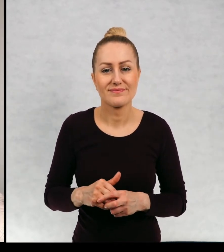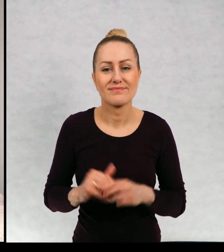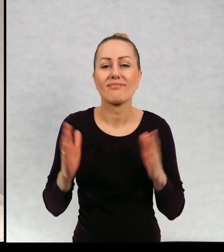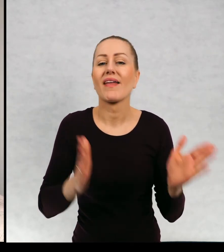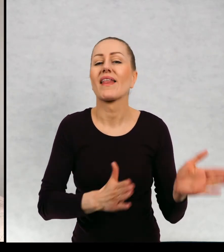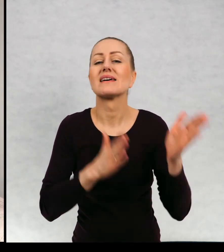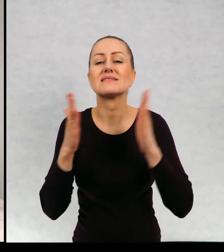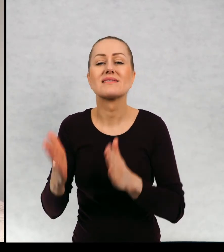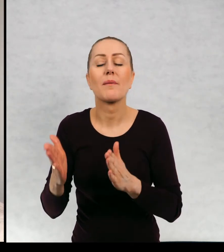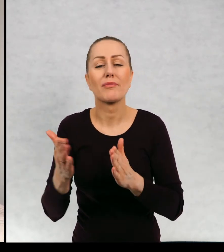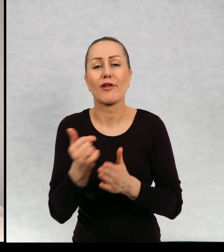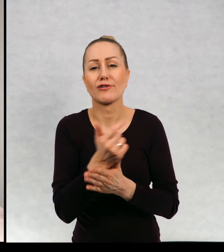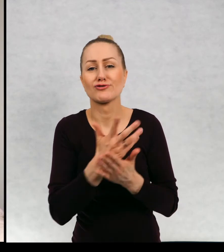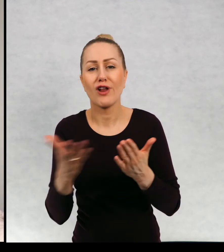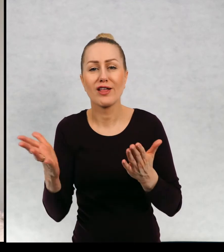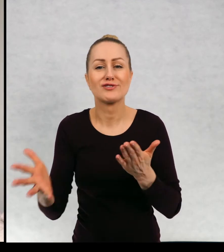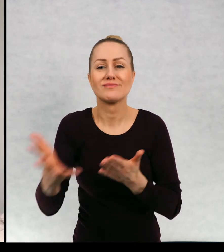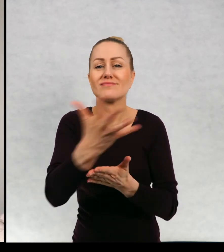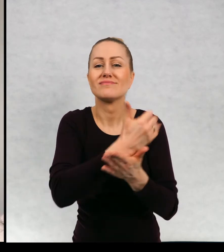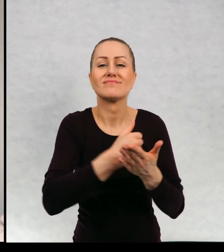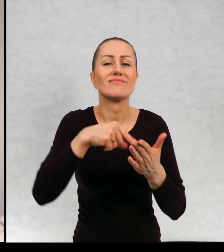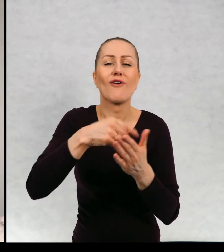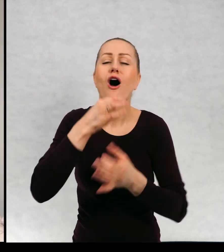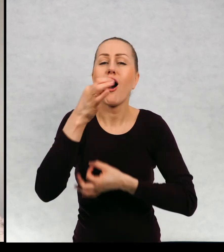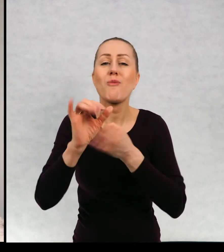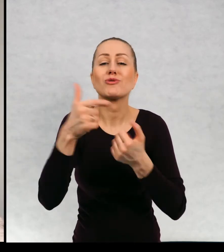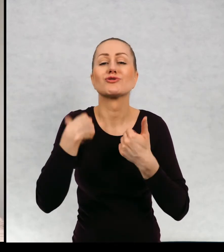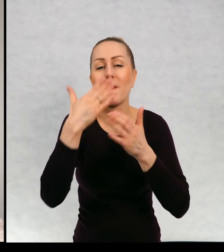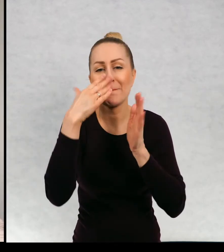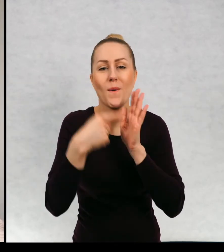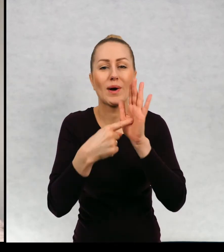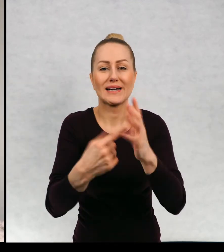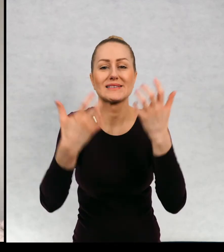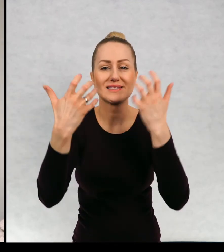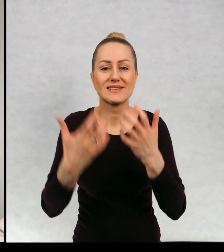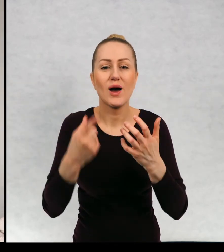Następna antologia, czyli zbiór opowiadań, które chciałam wam zaprezentować,